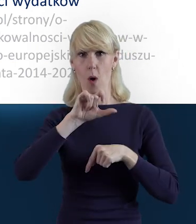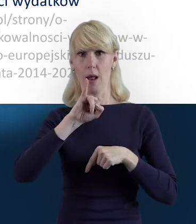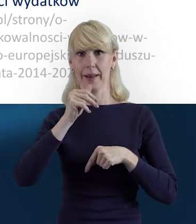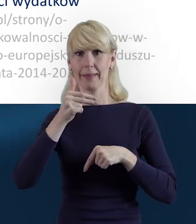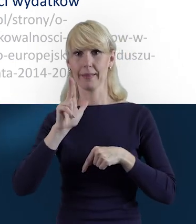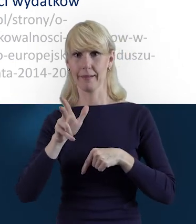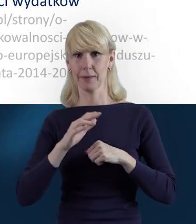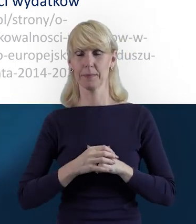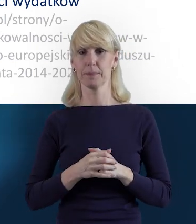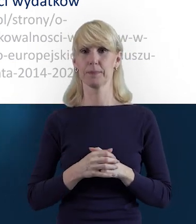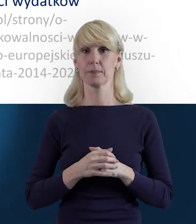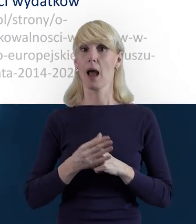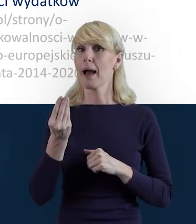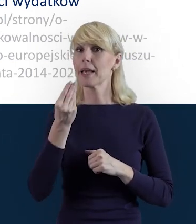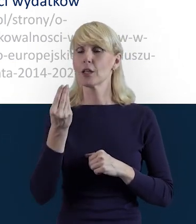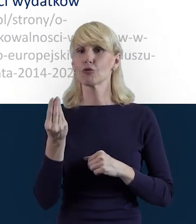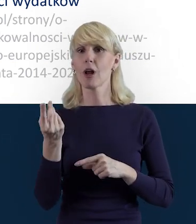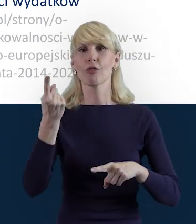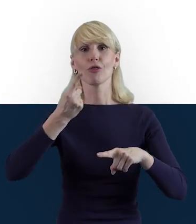A jeszcze dodatkowo chciałam też przypomnieć,